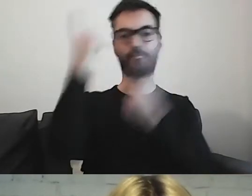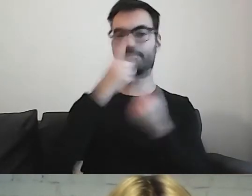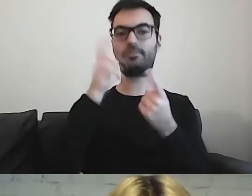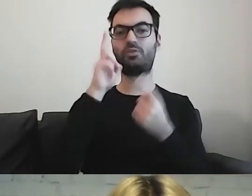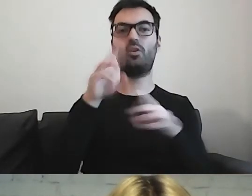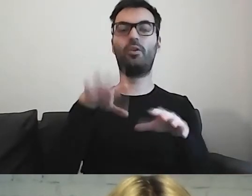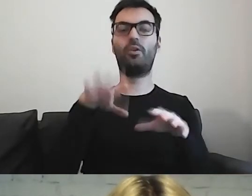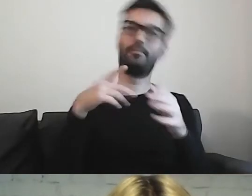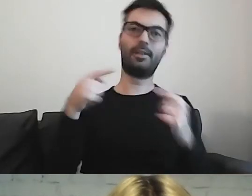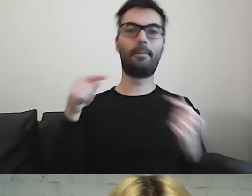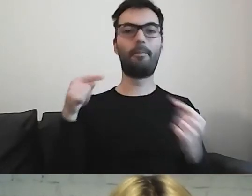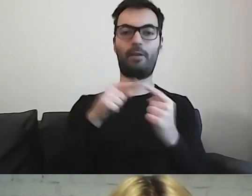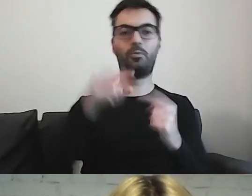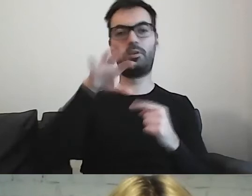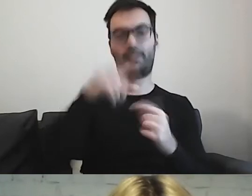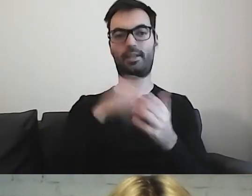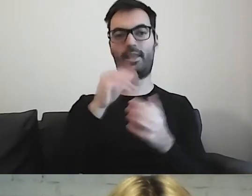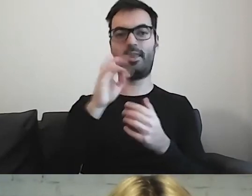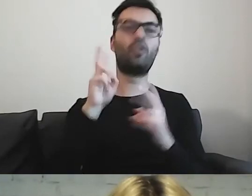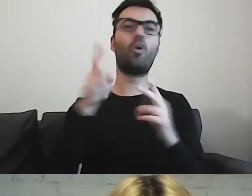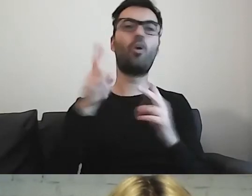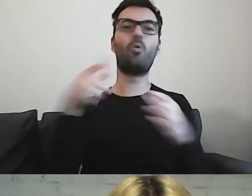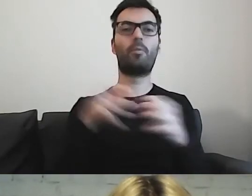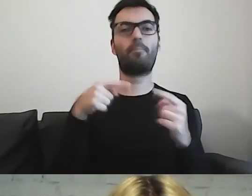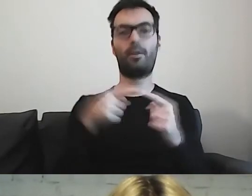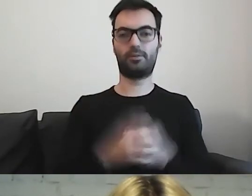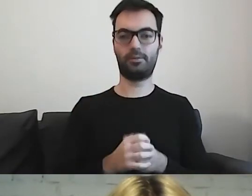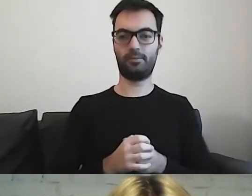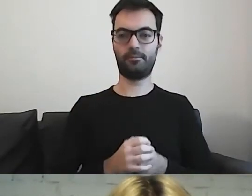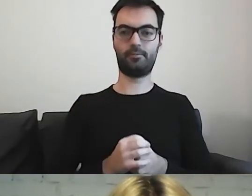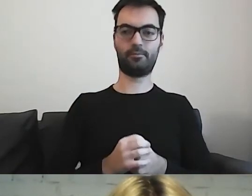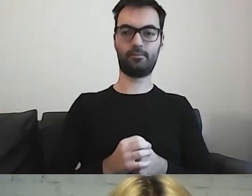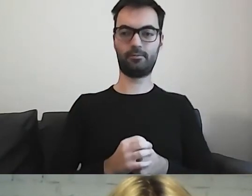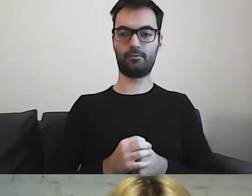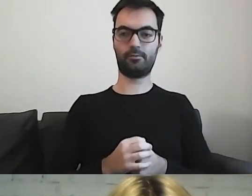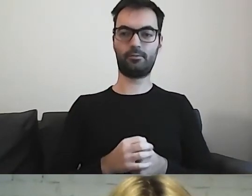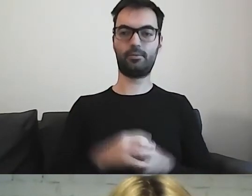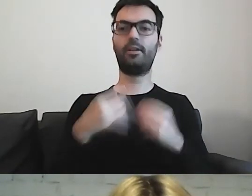Grupa, która z tego skorzysta, będzie jeszcze większa